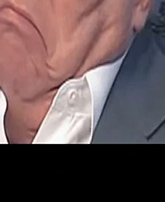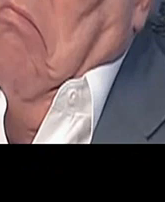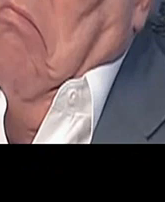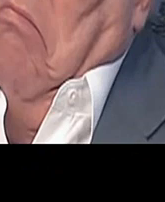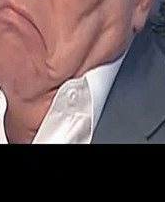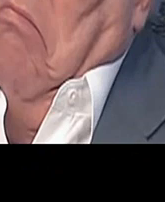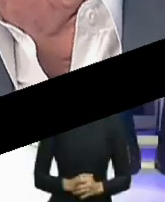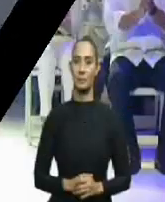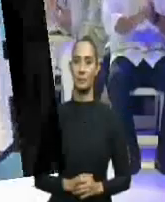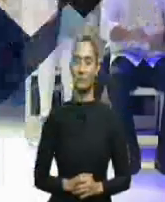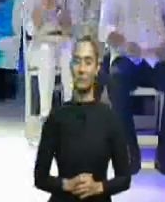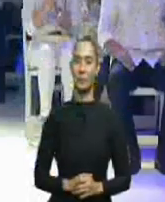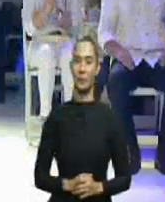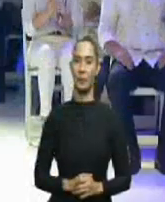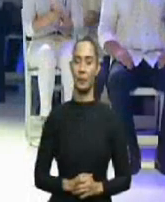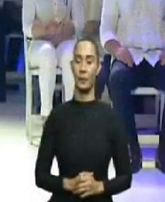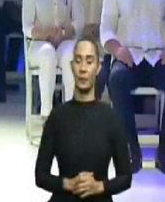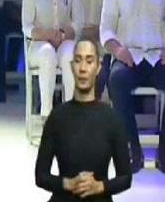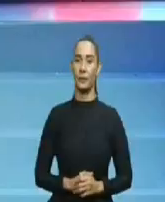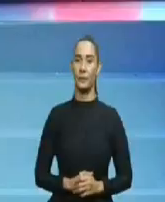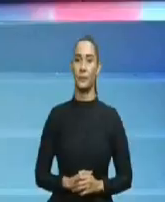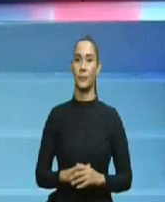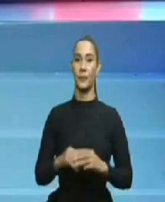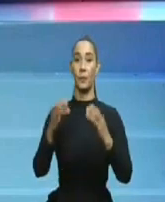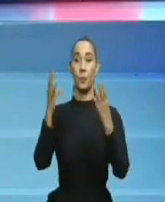y de verdad, esto no le gusta a la oposición.